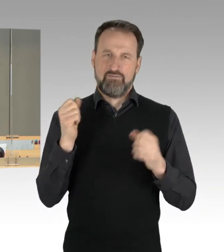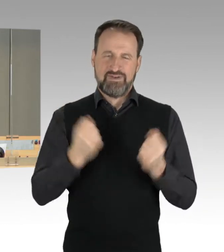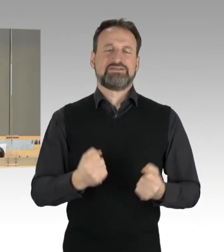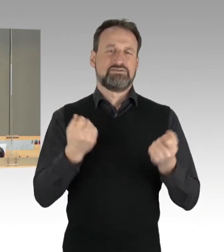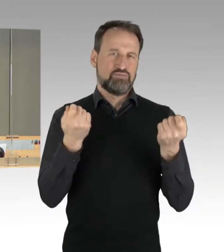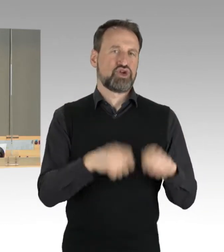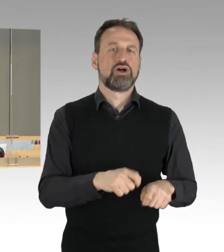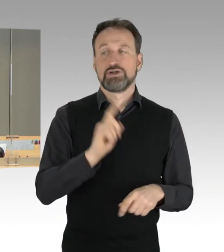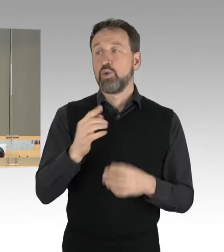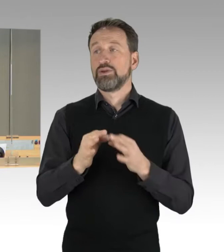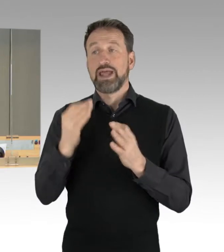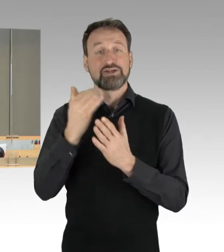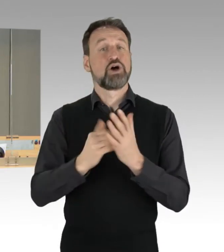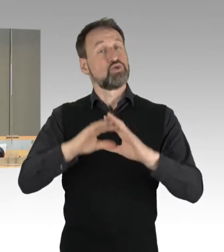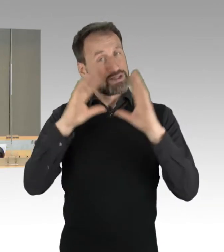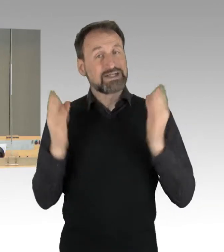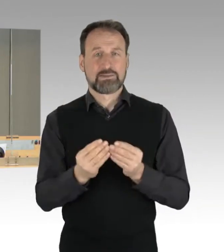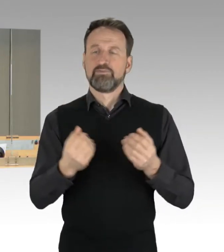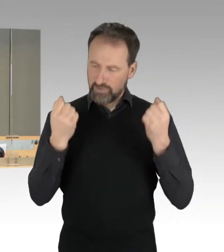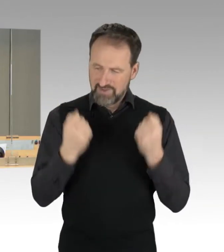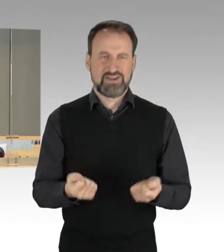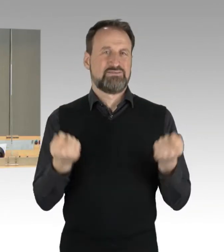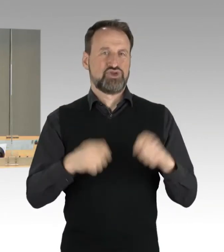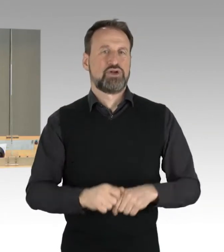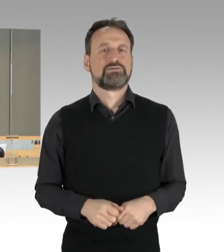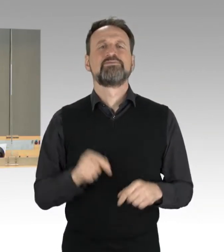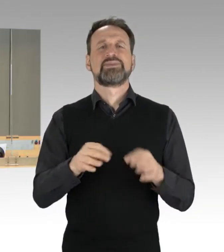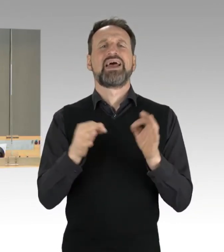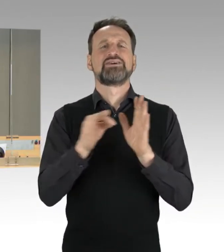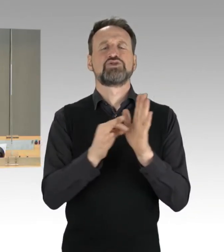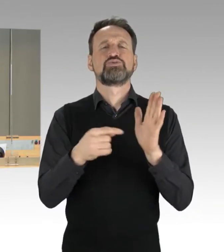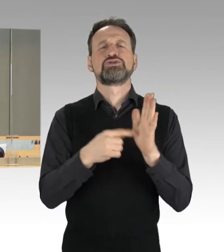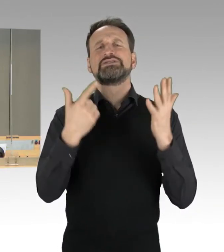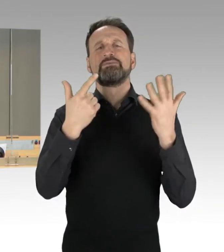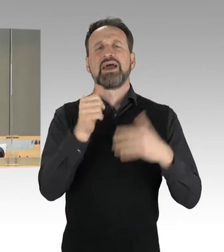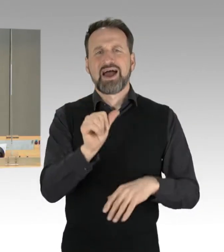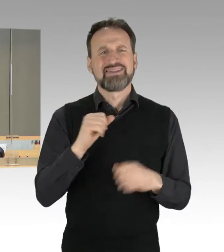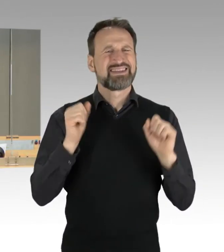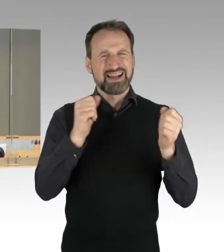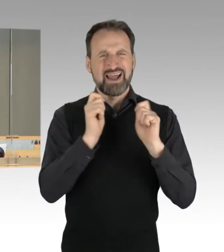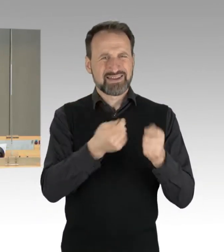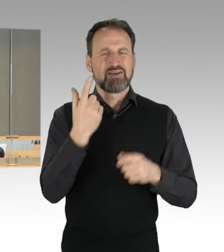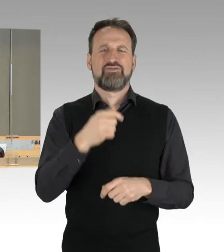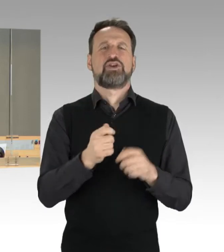Zum Tagesordnungspunkt 7a, dringliche Antrag der Fraktion der SPD, der Fraktion Bündnis 90/Die Grünen, der Fraktion der CDU,